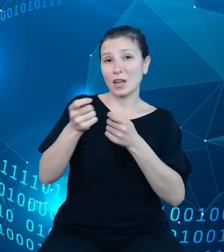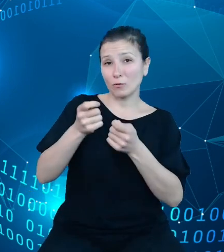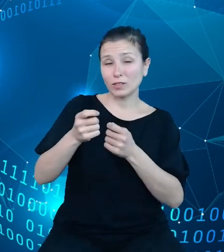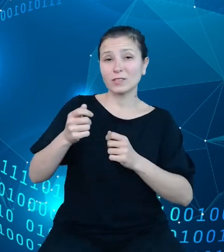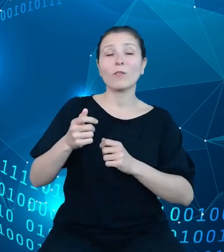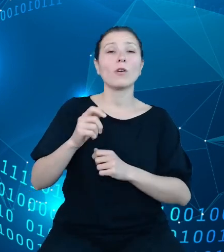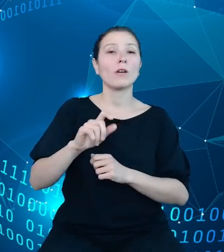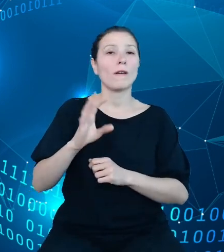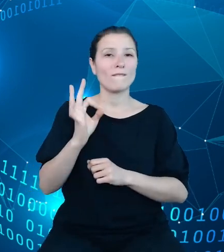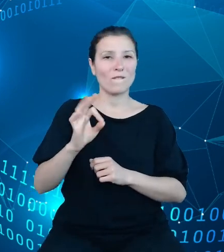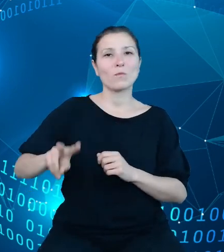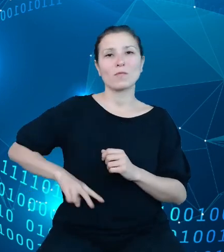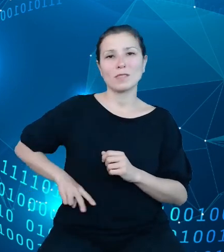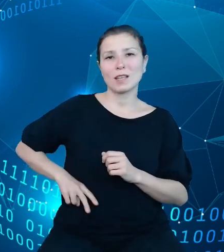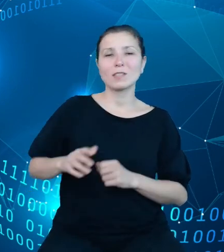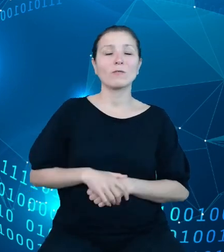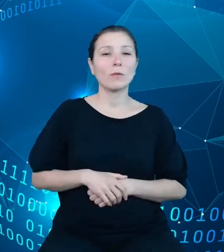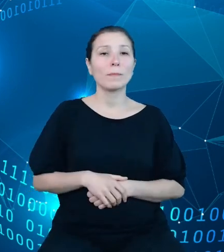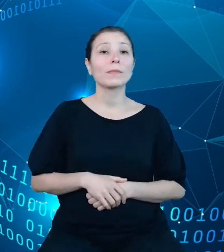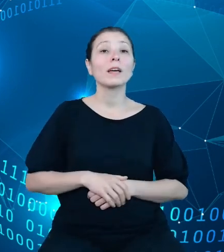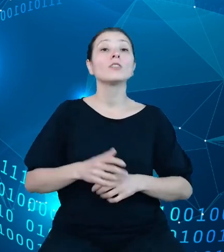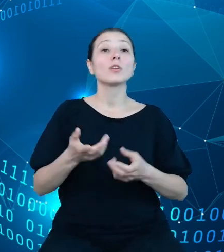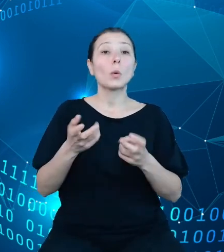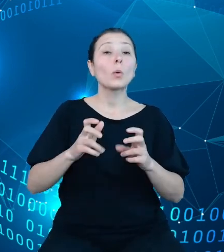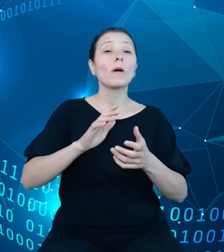generowanie tychże raportów dotyczących powyższych procesów.